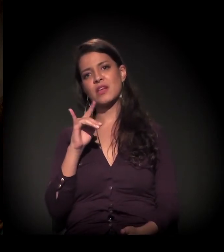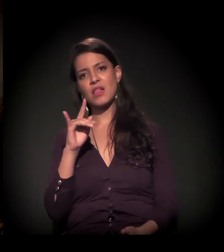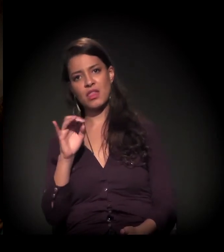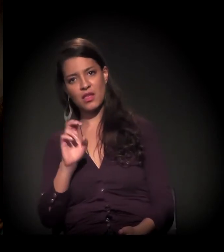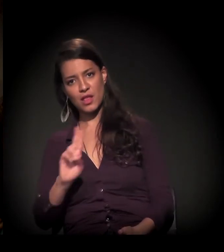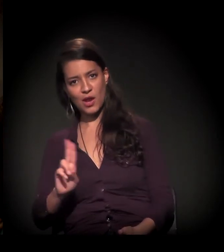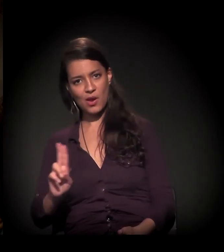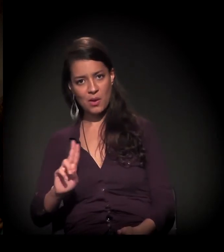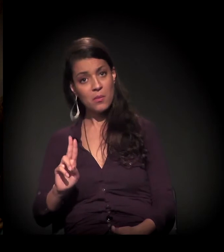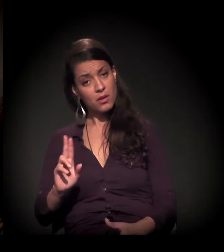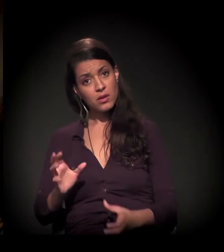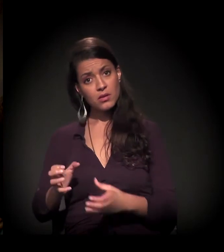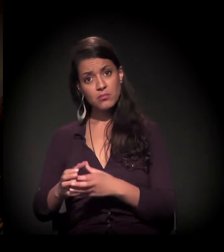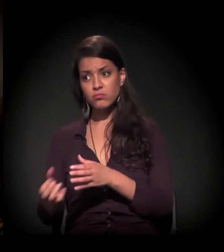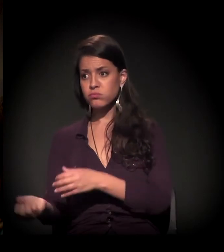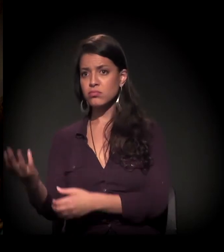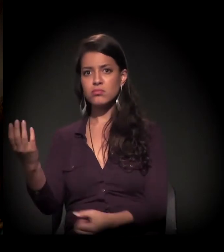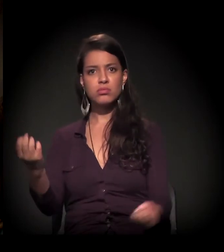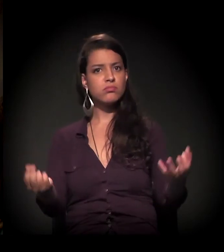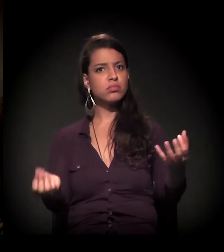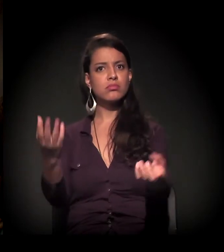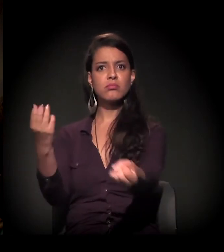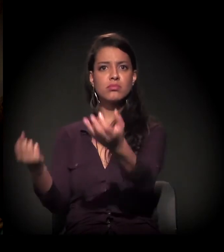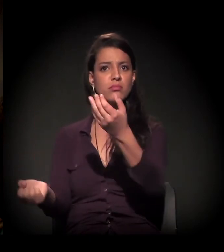Então esses coletivos estão brotando para todo lado.